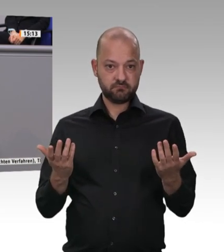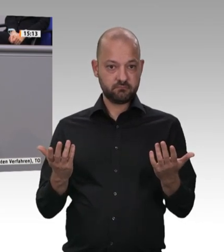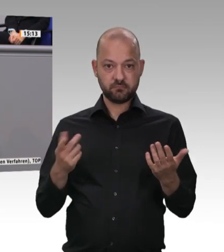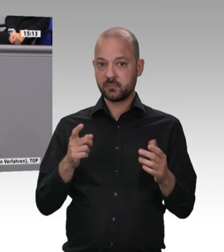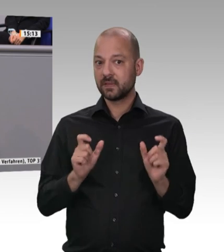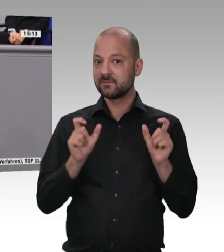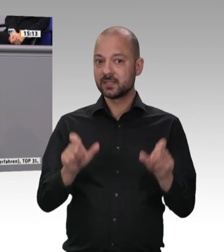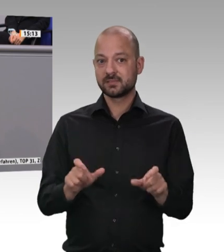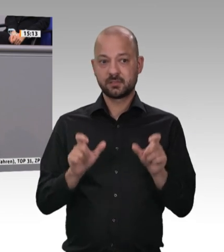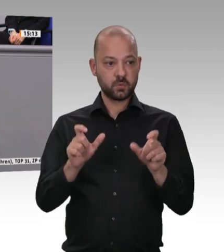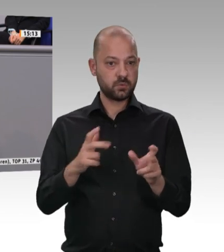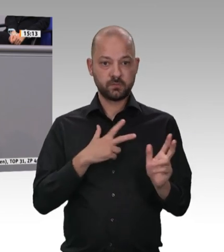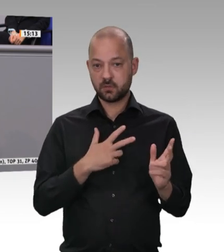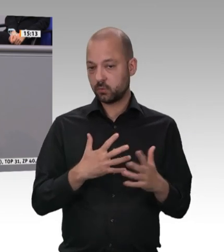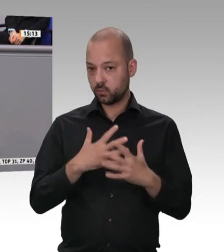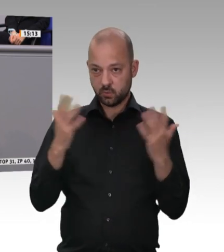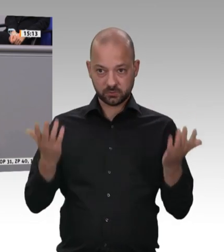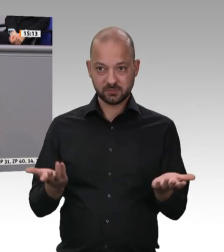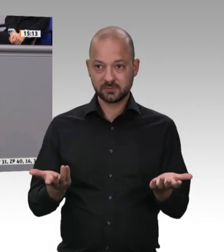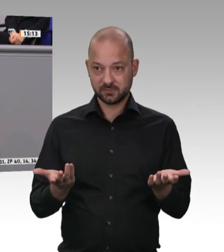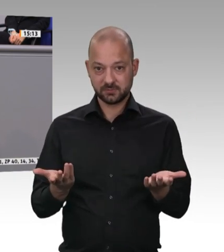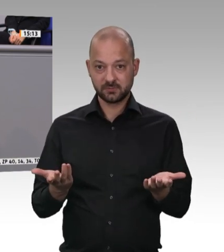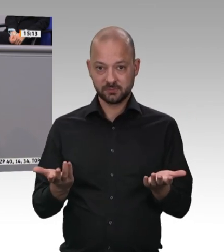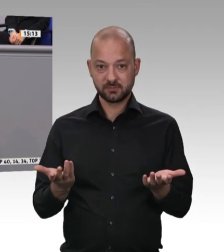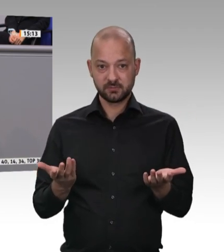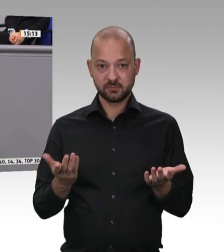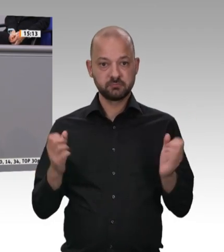zu legen und für die Kolleginnen und Kollegen dafür zu sorgen, dass sie anständige Bedingungen